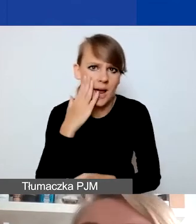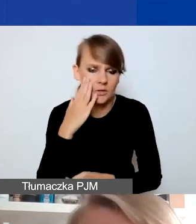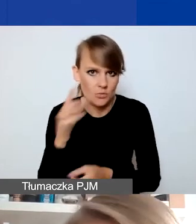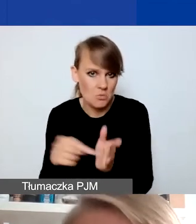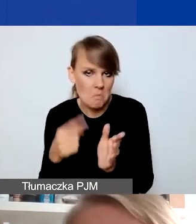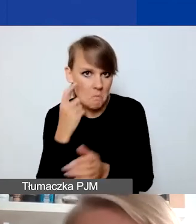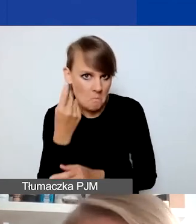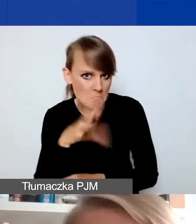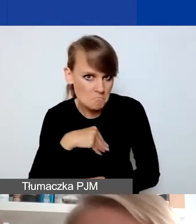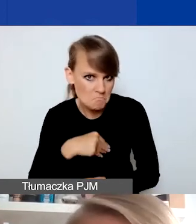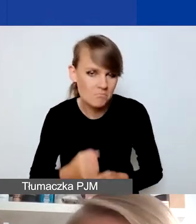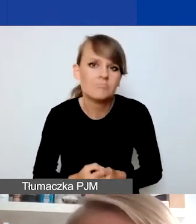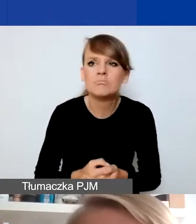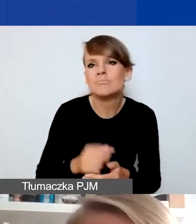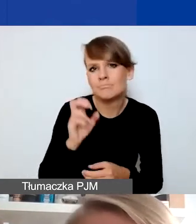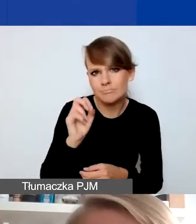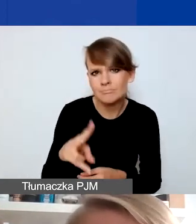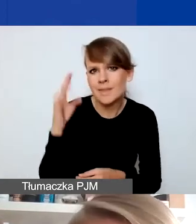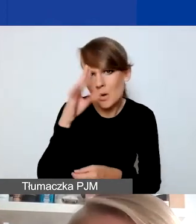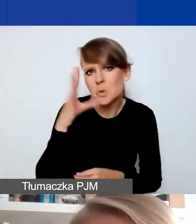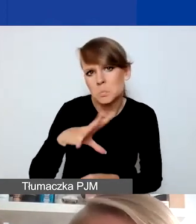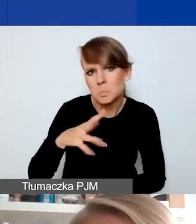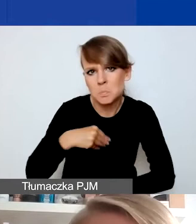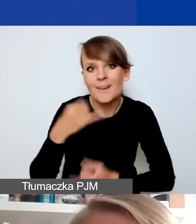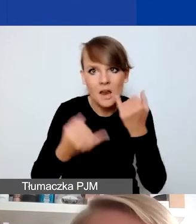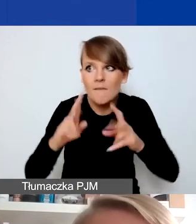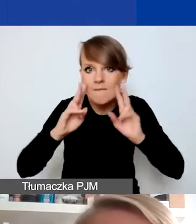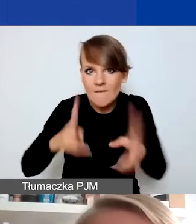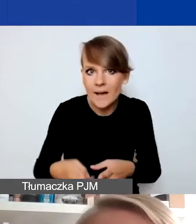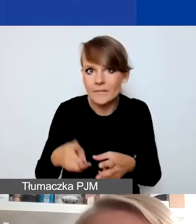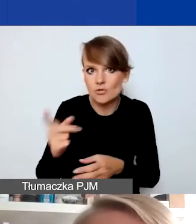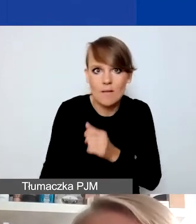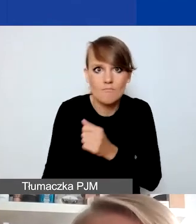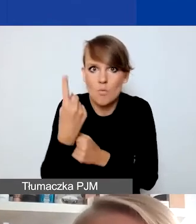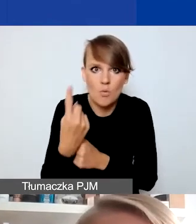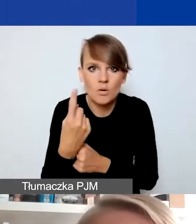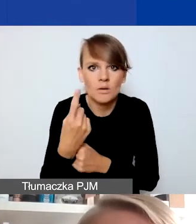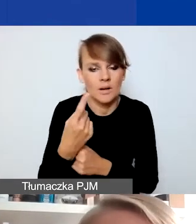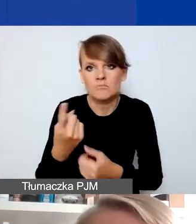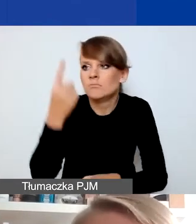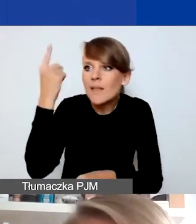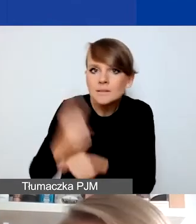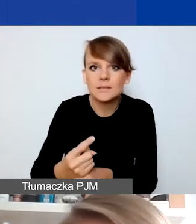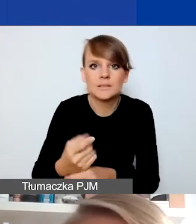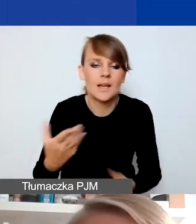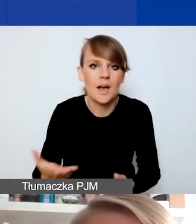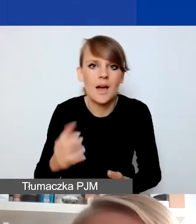Mogą, przynajmniej teoretycznie. Jeżeli faktycznie wydarza się coś takiego, zapada jakaś decyzja albo jest zapowiedziana